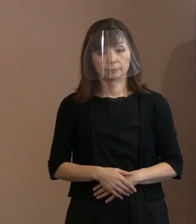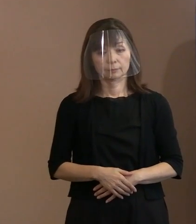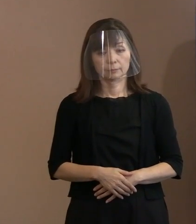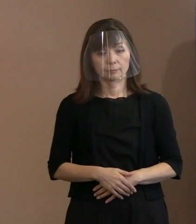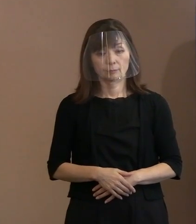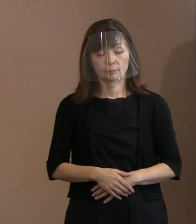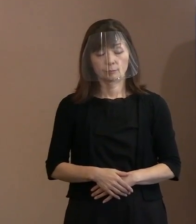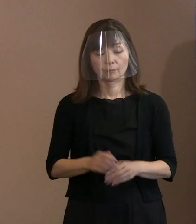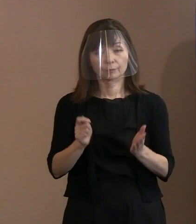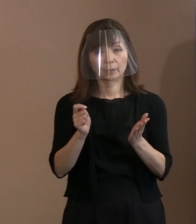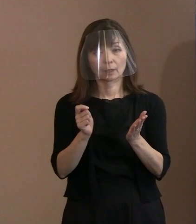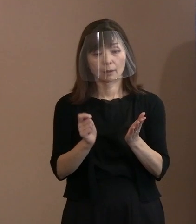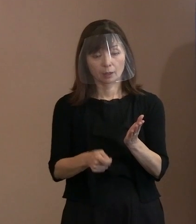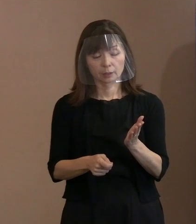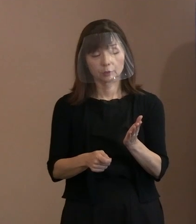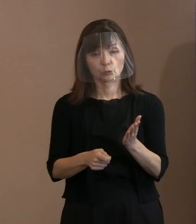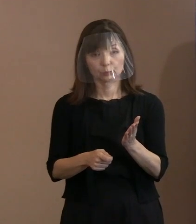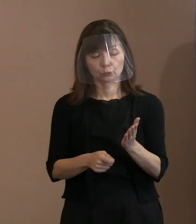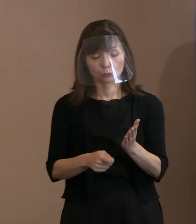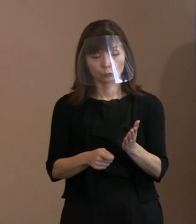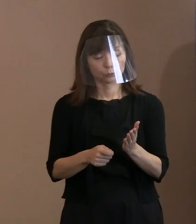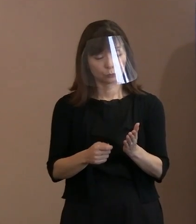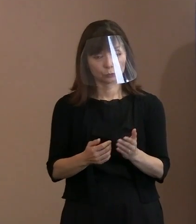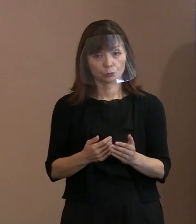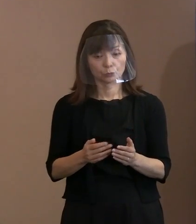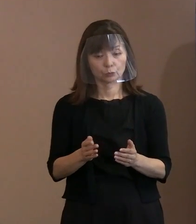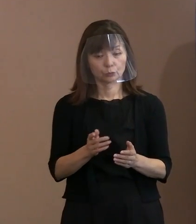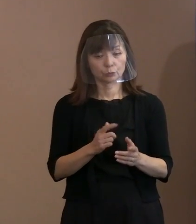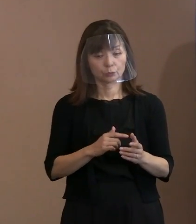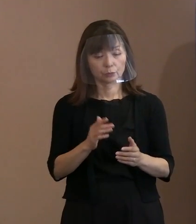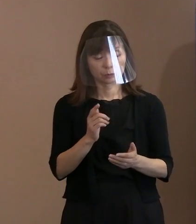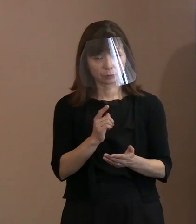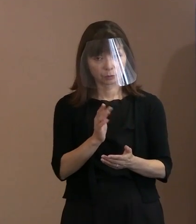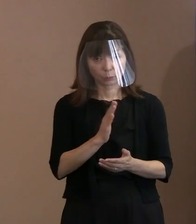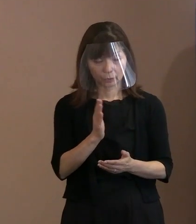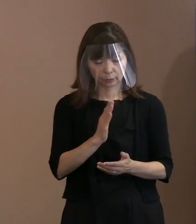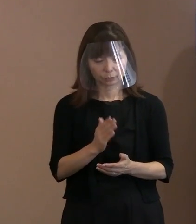判決とか何か以前の問題で､ 胎内被爆者に関しましては､